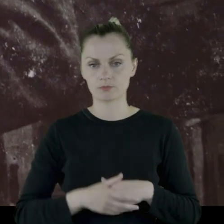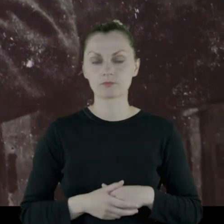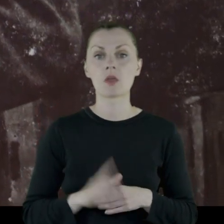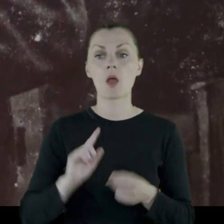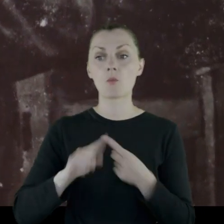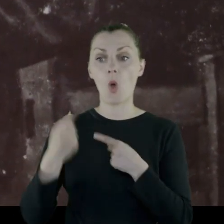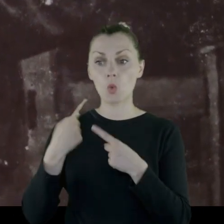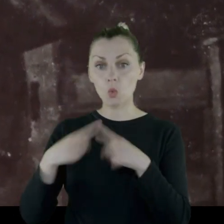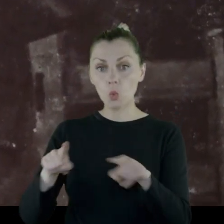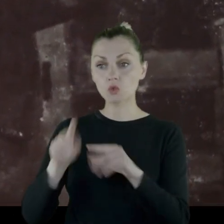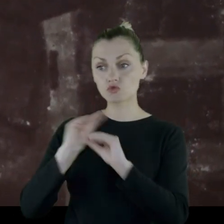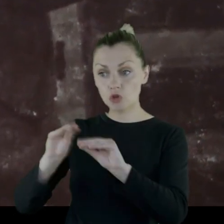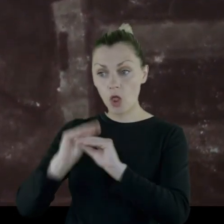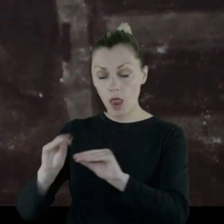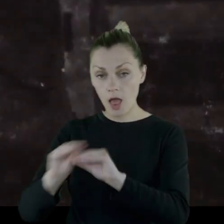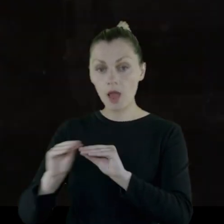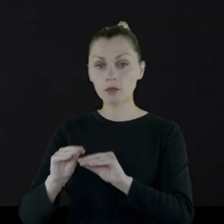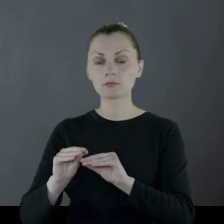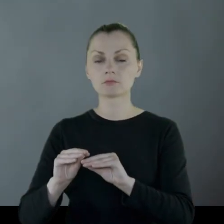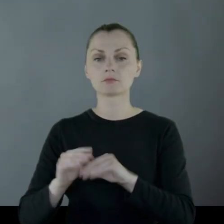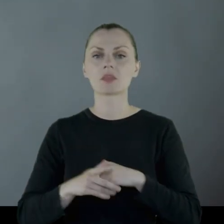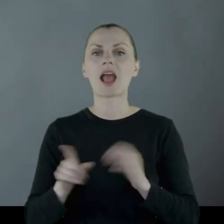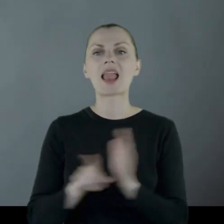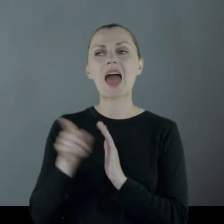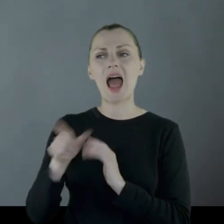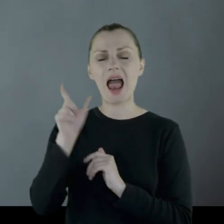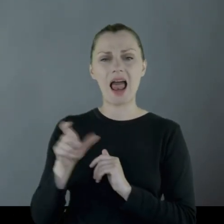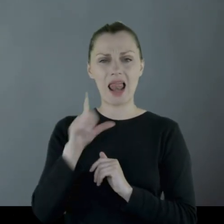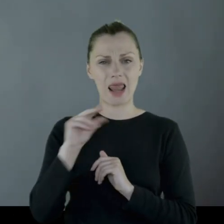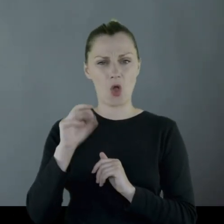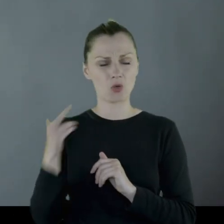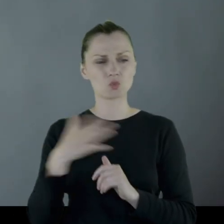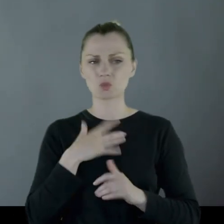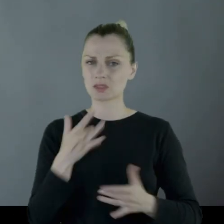i po krótkim przeszkoleniu (co dla Leona jest bardzo uciążliwe,